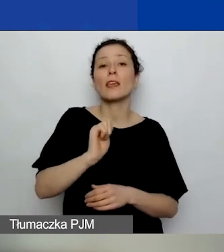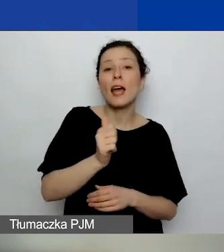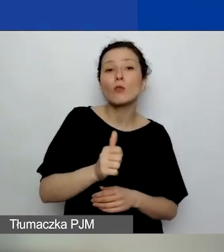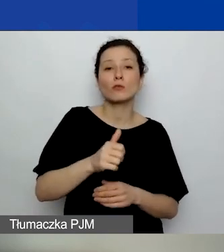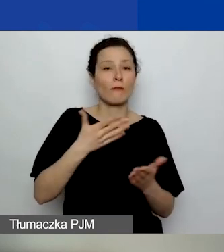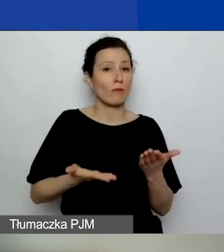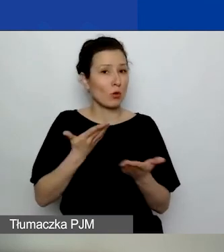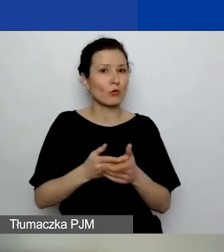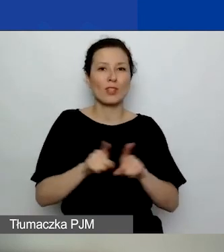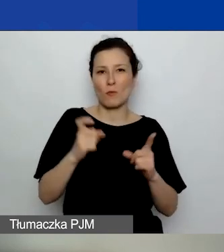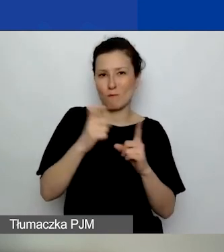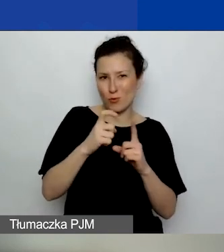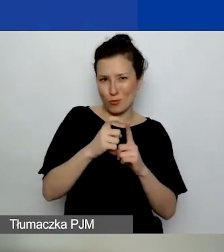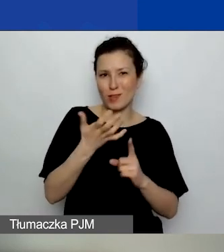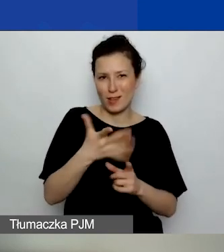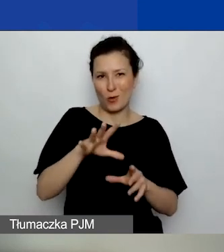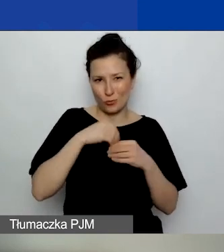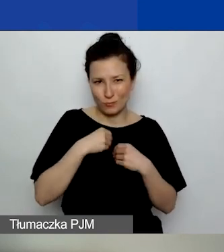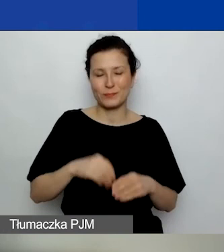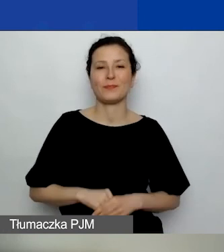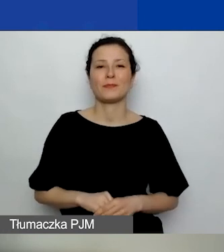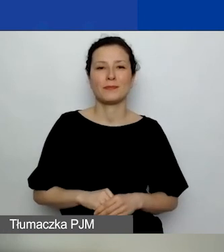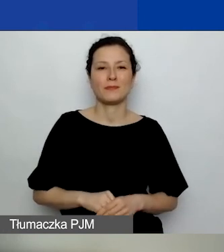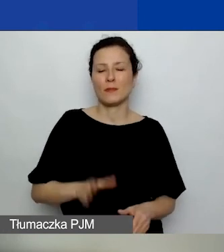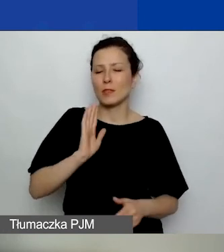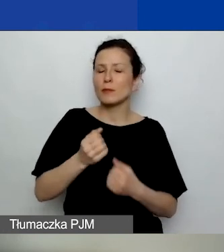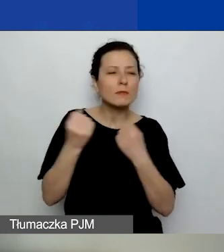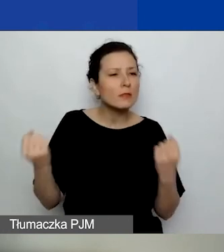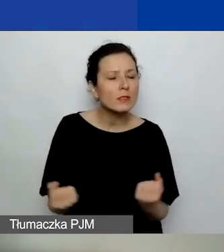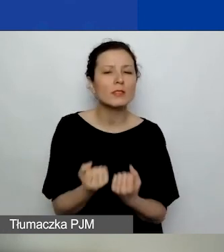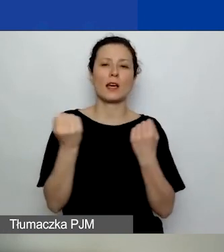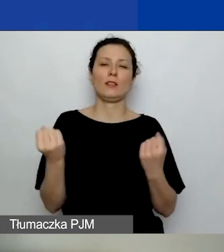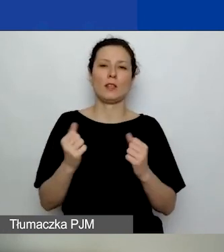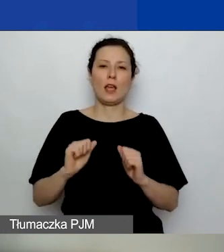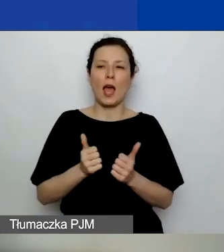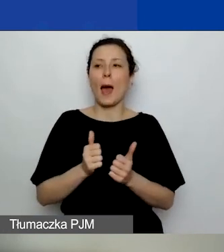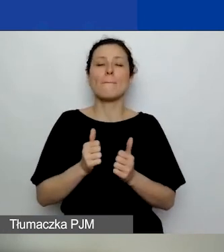Nie będziemy tak bardzo starali się dofinansować